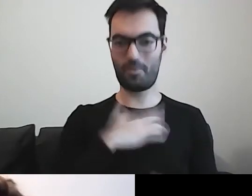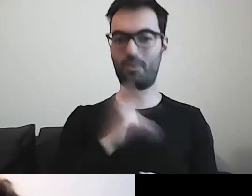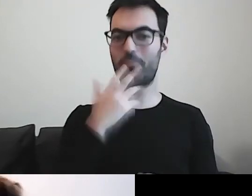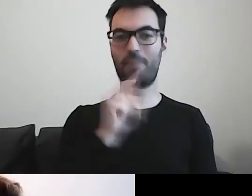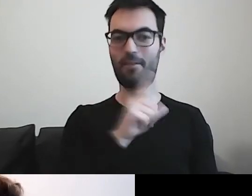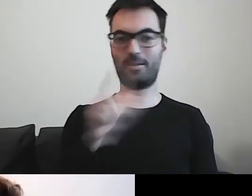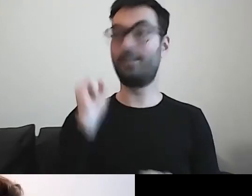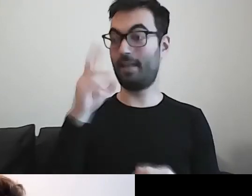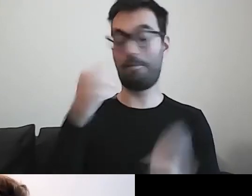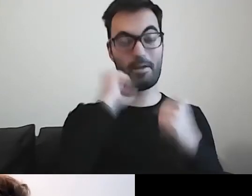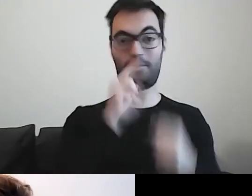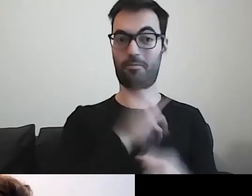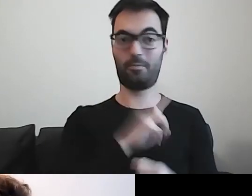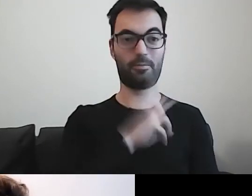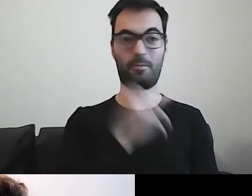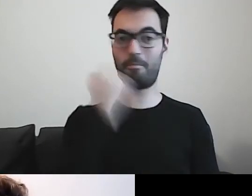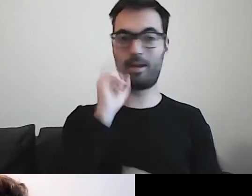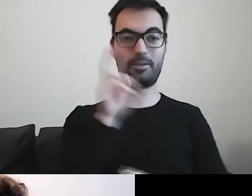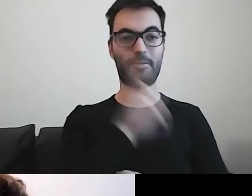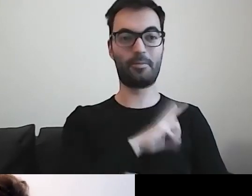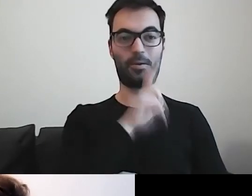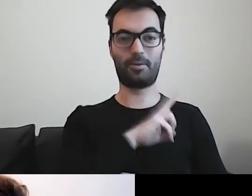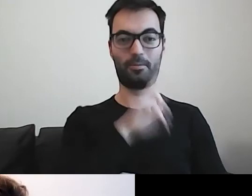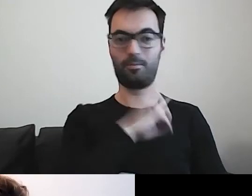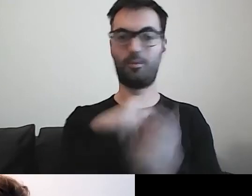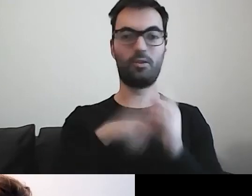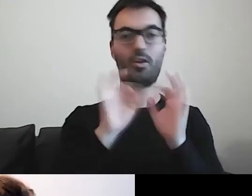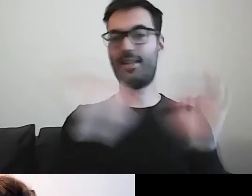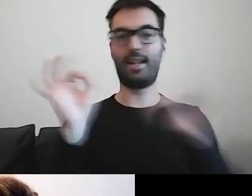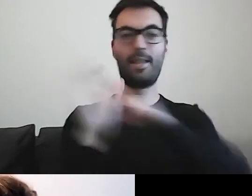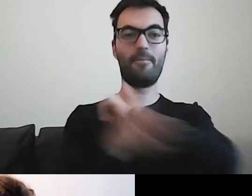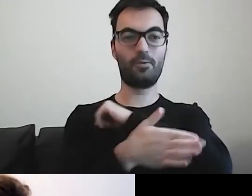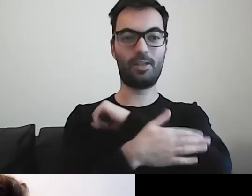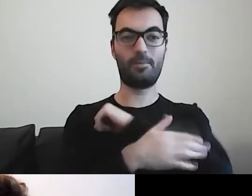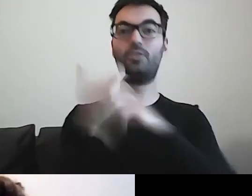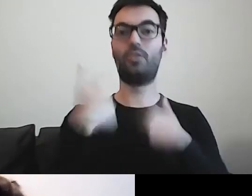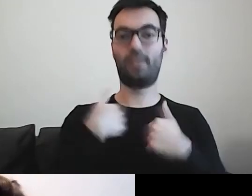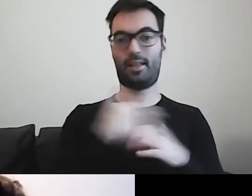Tak, bardzo mi się podobało. To są dobre podstawy do tego, o czym ja będę teraz mówić.